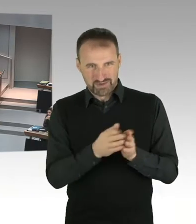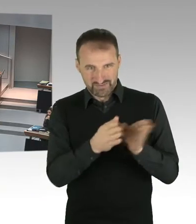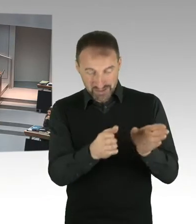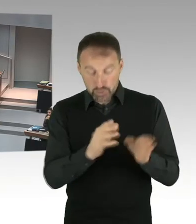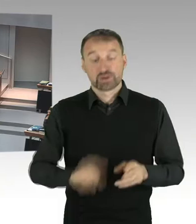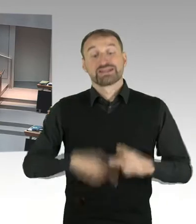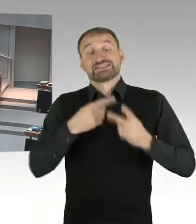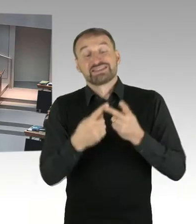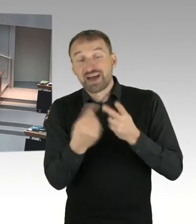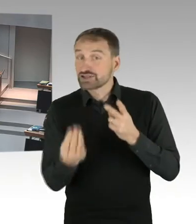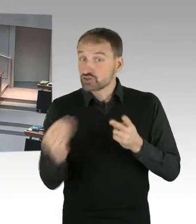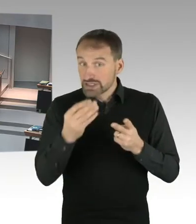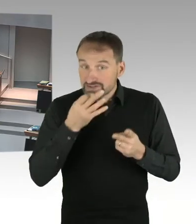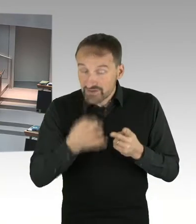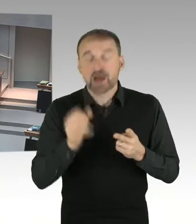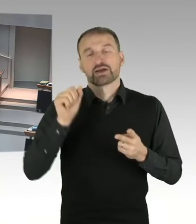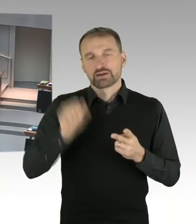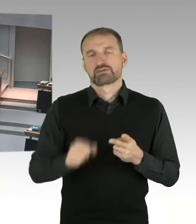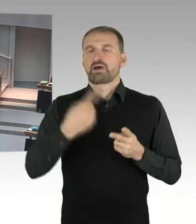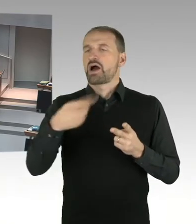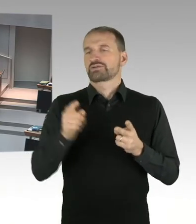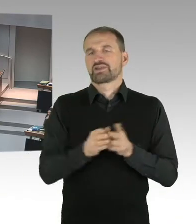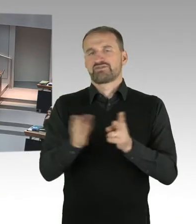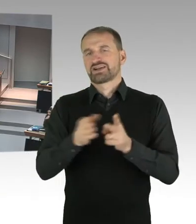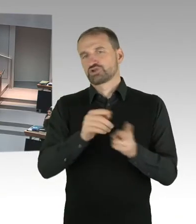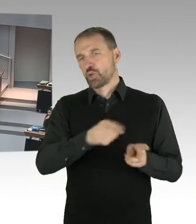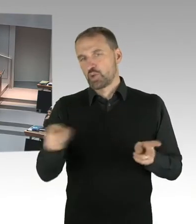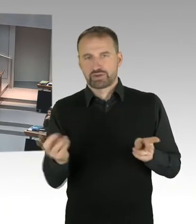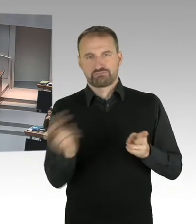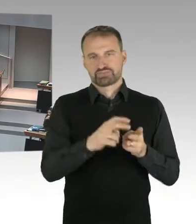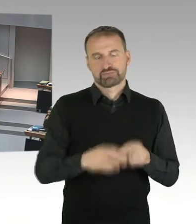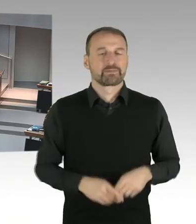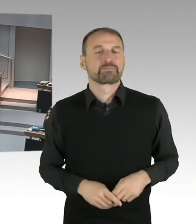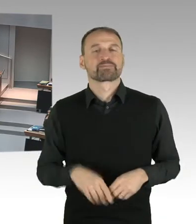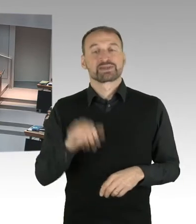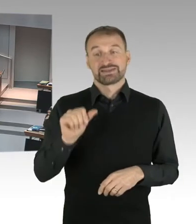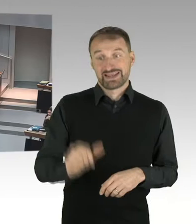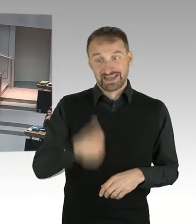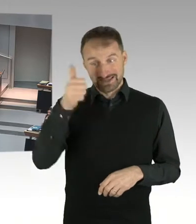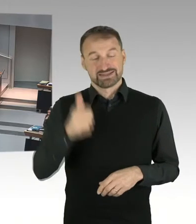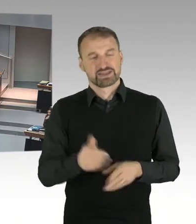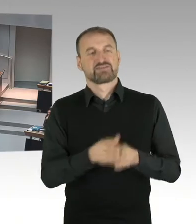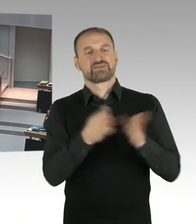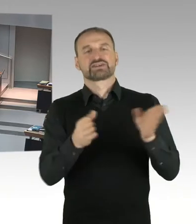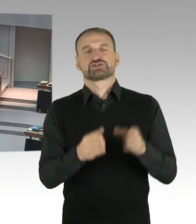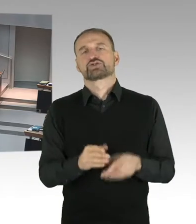Und bitte an das Rede Pult zu treten. Nachfragen werden bitte vom Sitzplatz aus gestellt. Frau Kollegin Spranger, bitteschön.